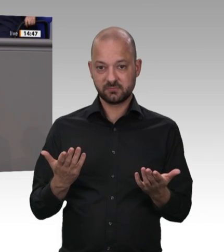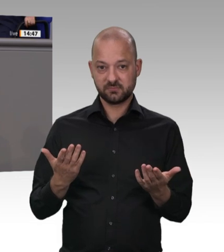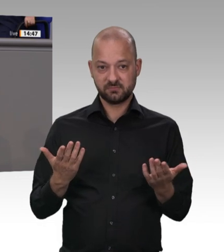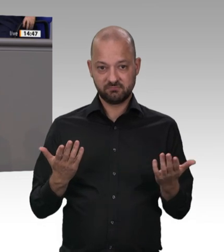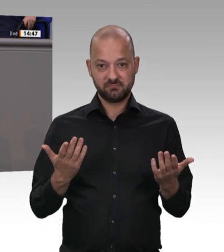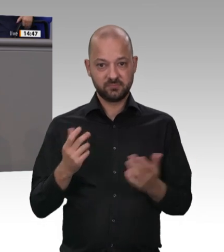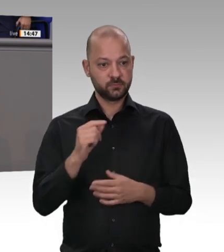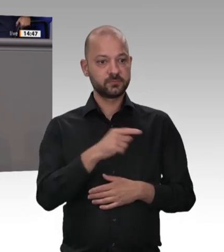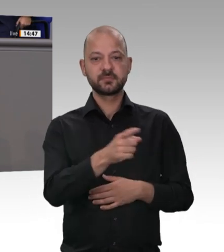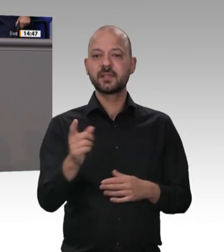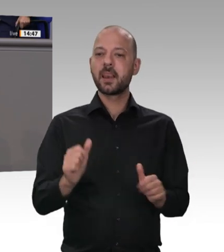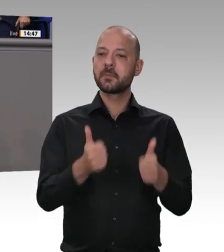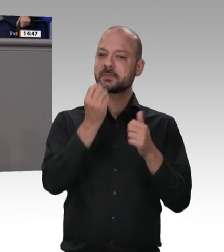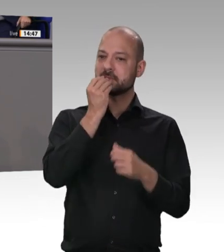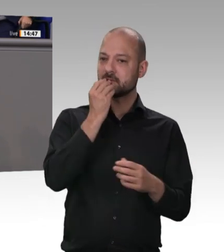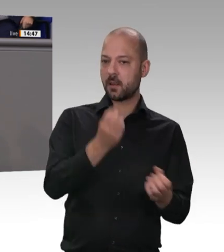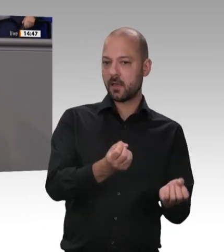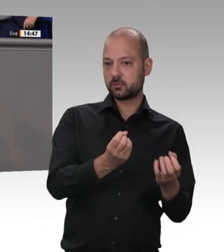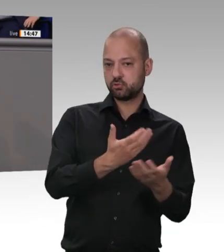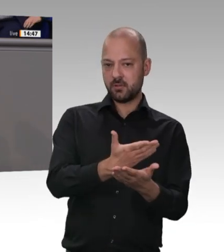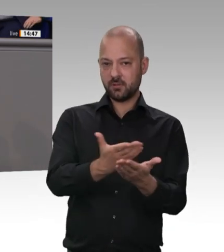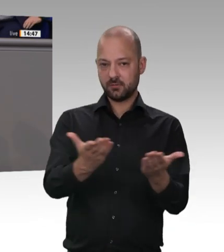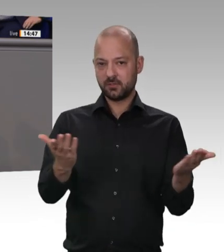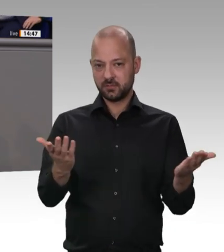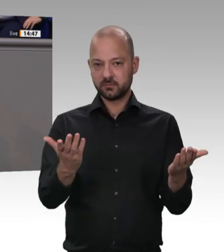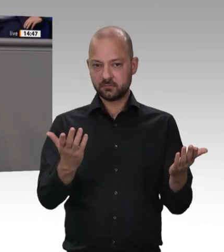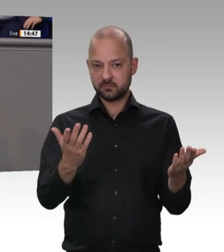zwei Dinge in den nächsten Wochen ganz besonders wichtig sein – wir freuen